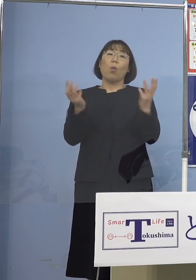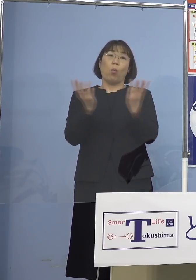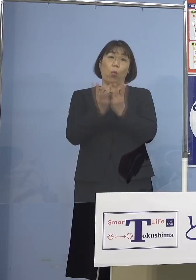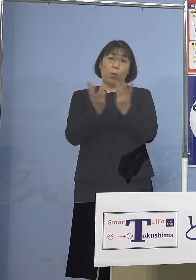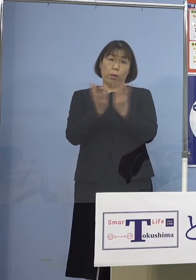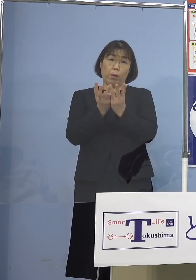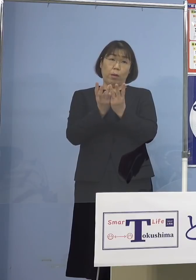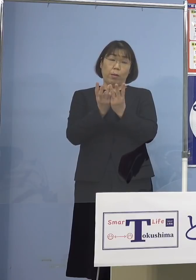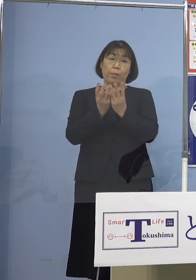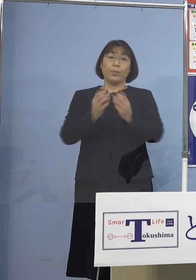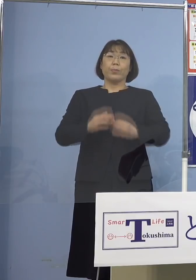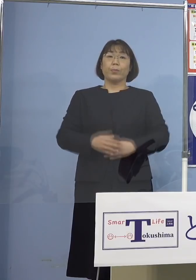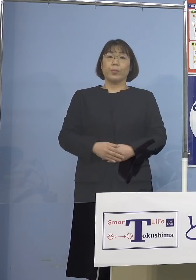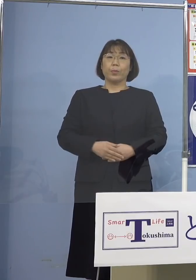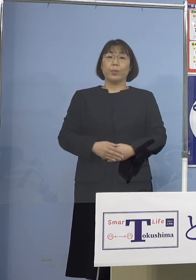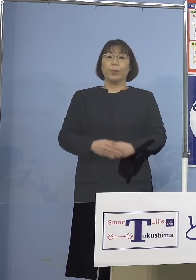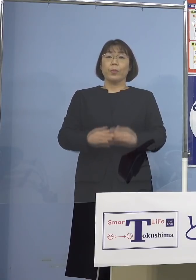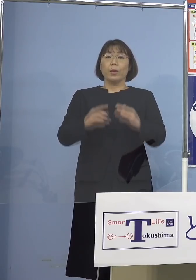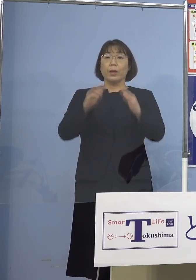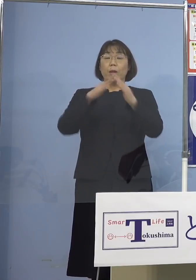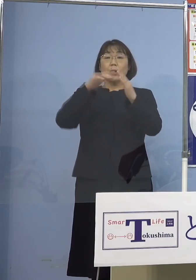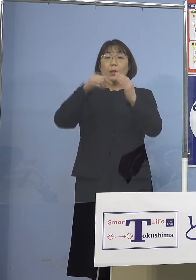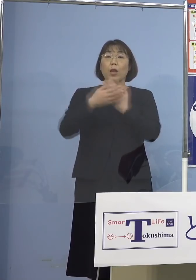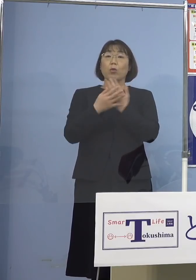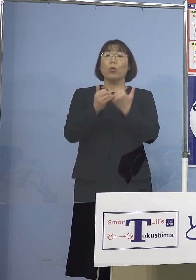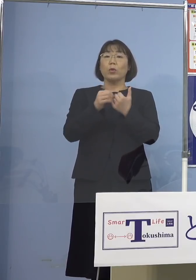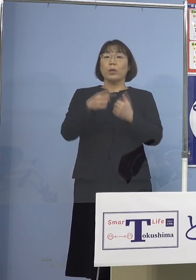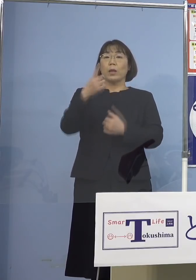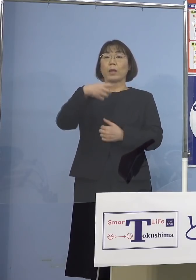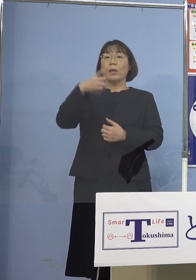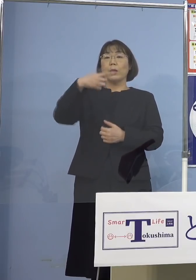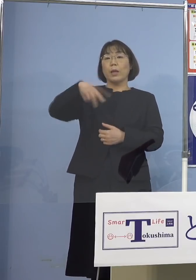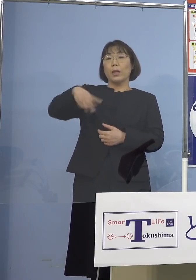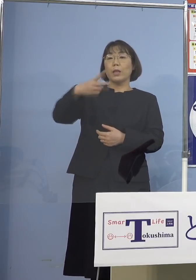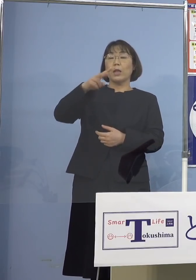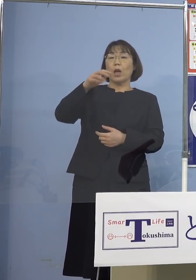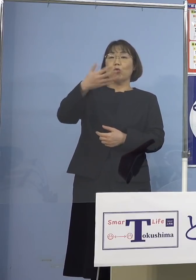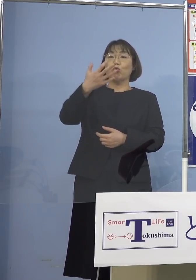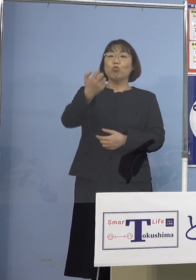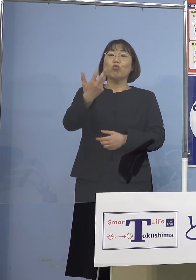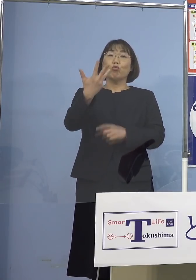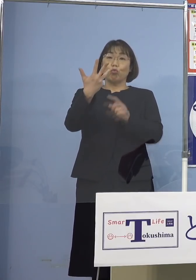また自宅療養者数が 1,297（人）ということで